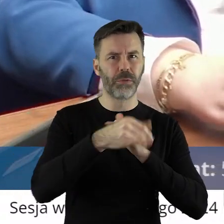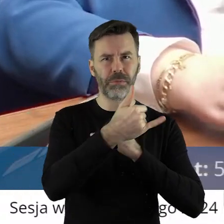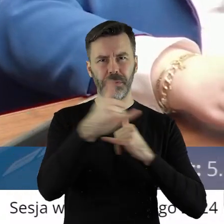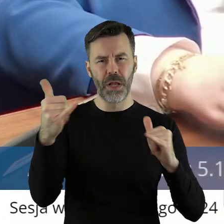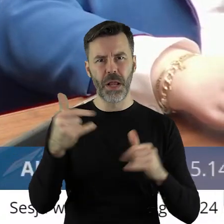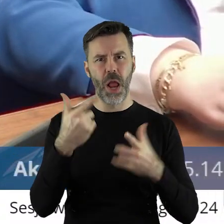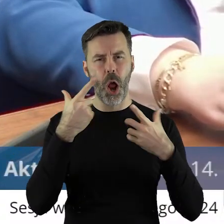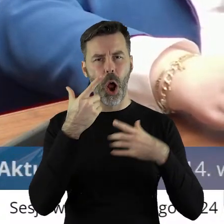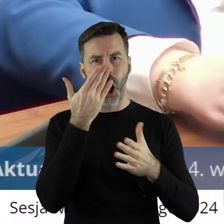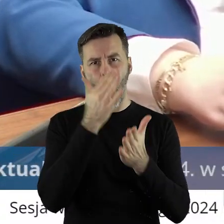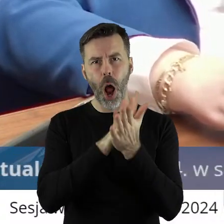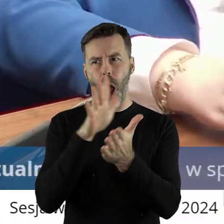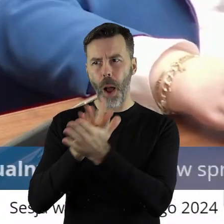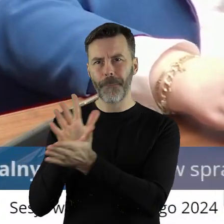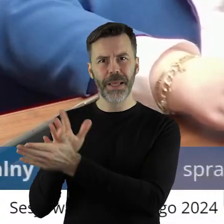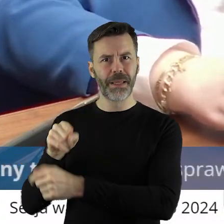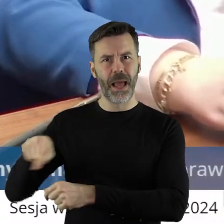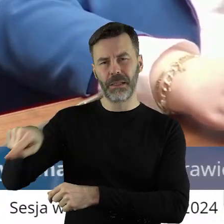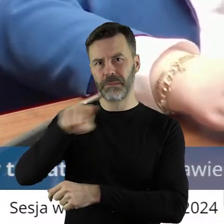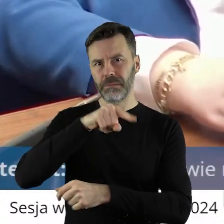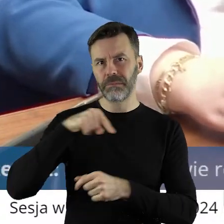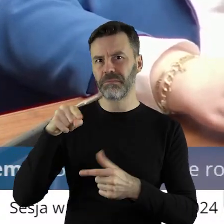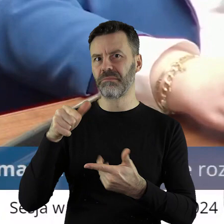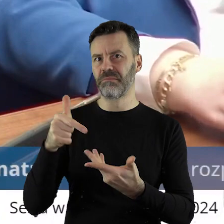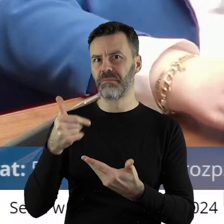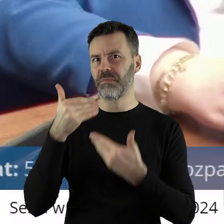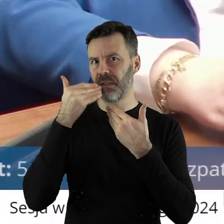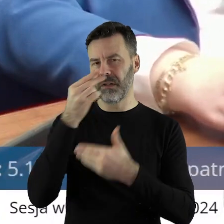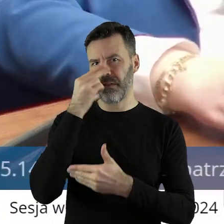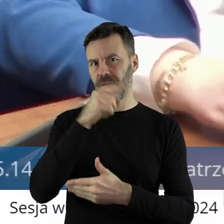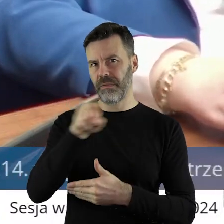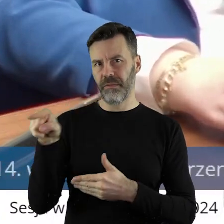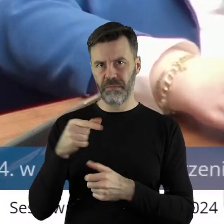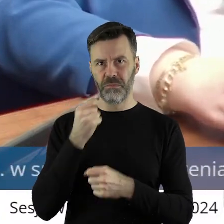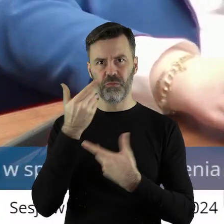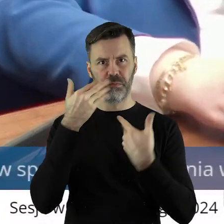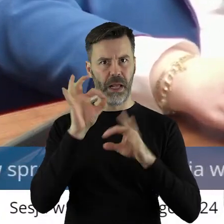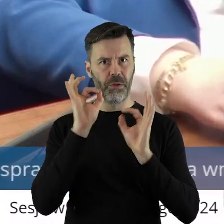współpracujących z Krajowym Ośrodkiem Wsparcia Rolnictwa, tylko to